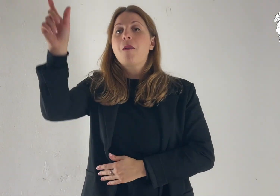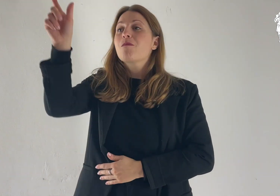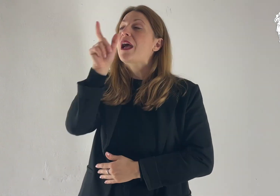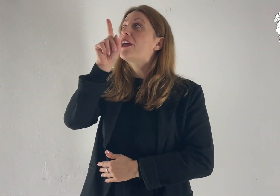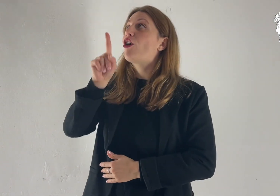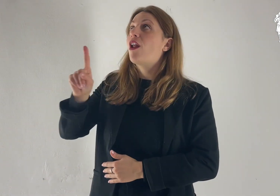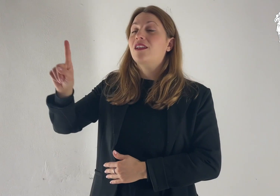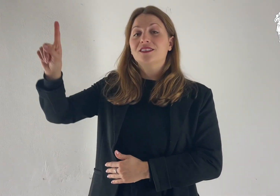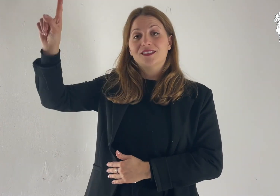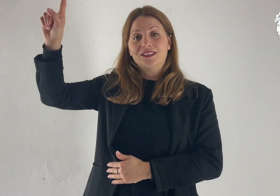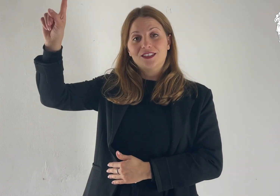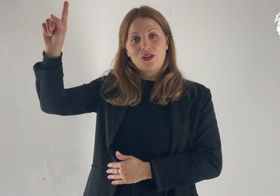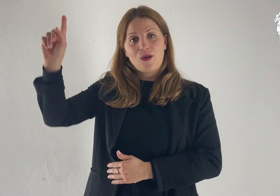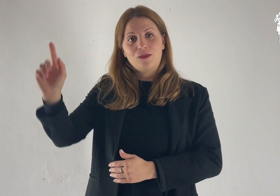Parola di Dio.